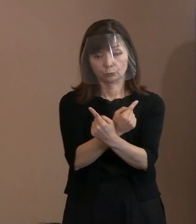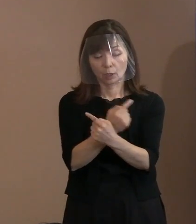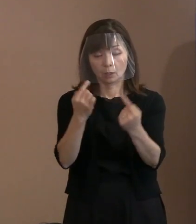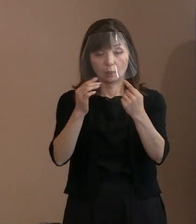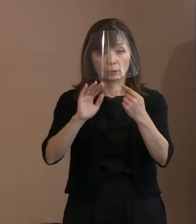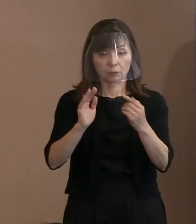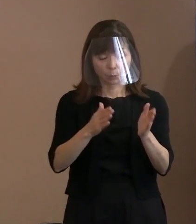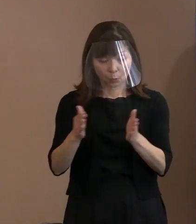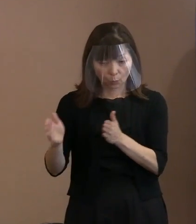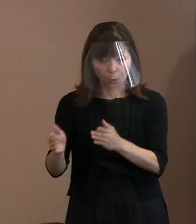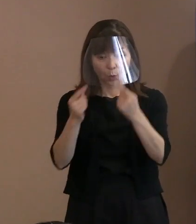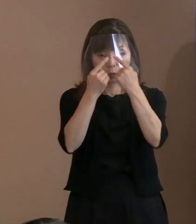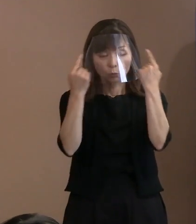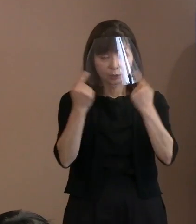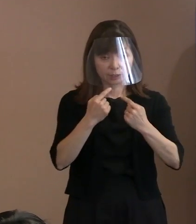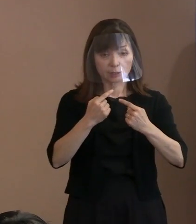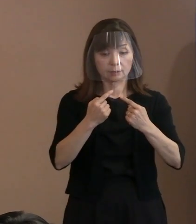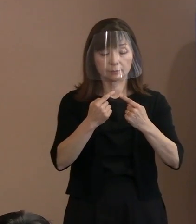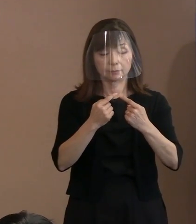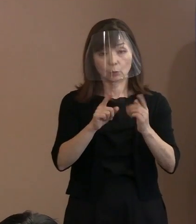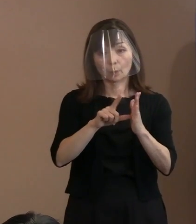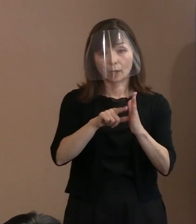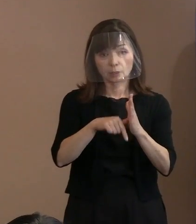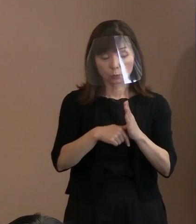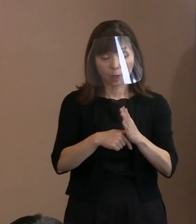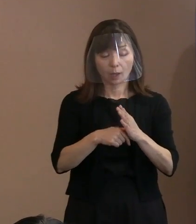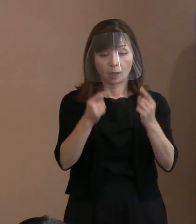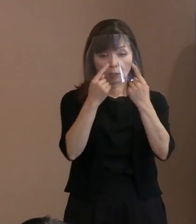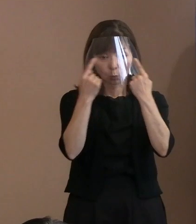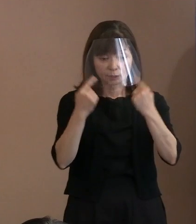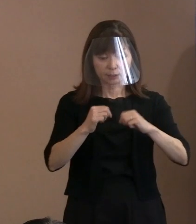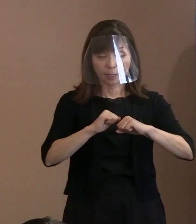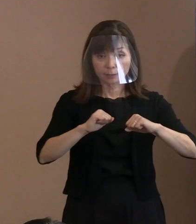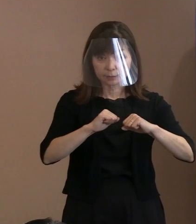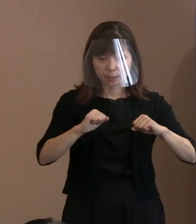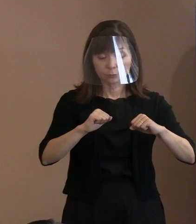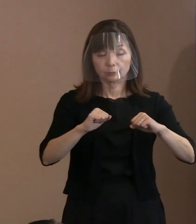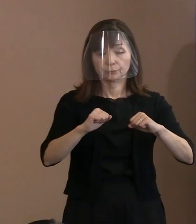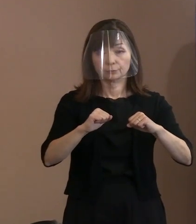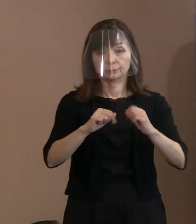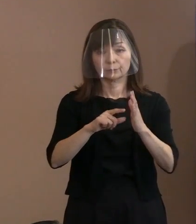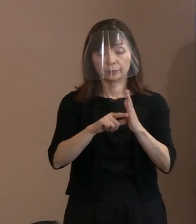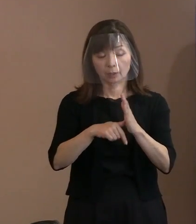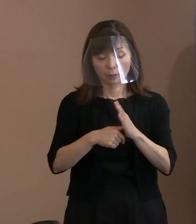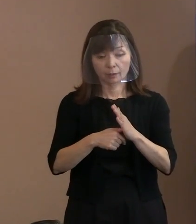人生経験でいろいろ考え方 変わってきましょうけれども､ その方の思いを述べると｡